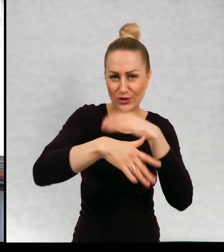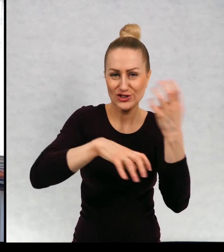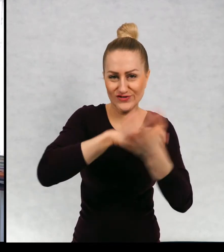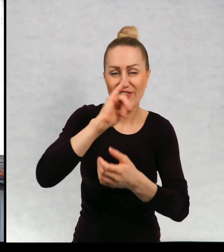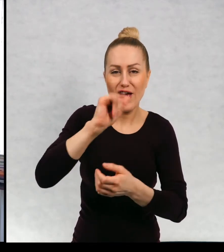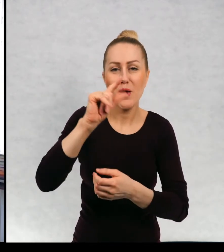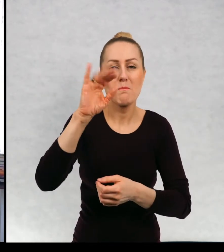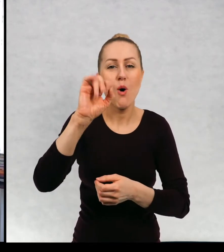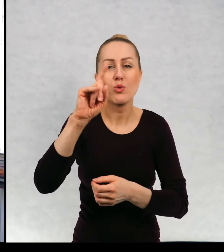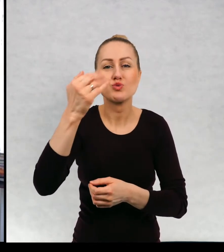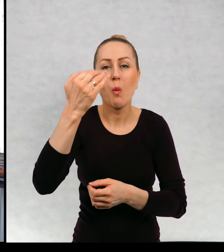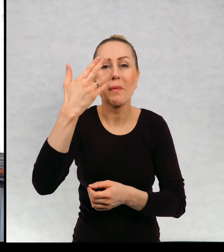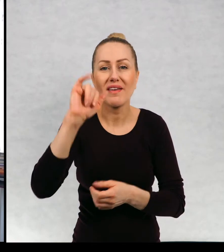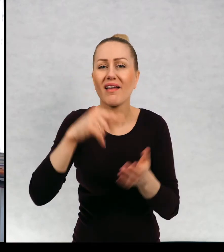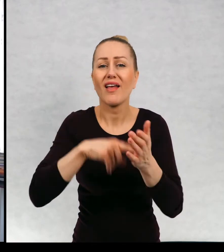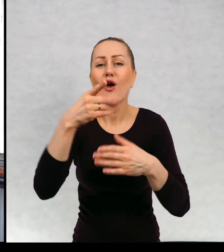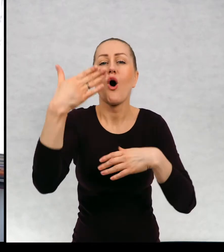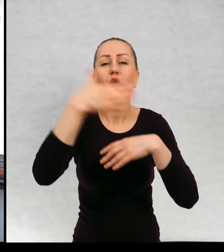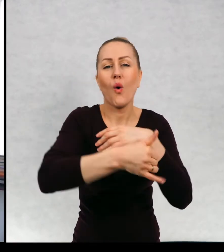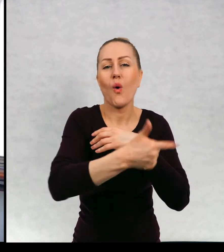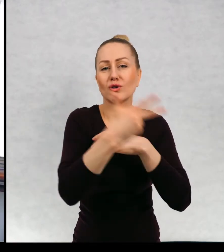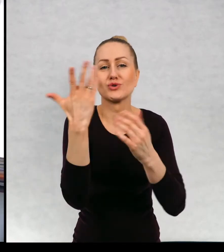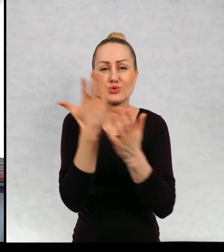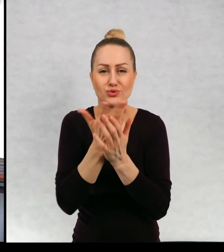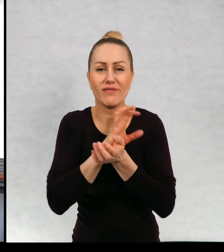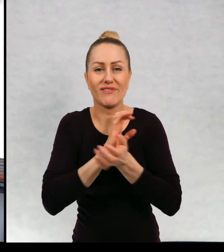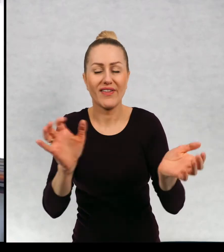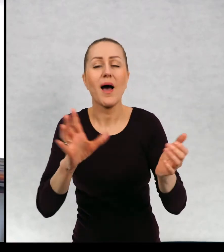znaczy jedna z edycji? To znaczy, że było wiele wydań